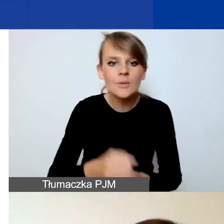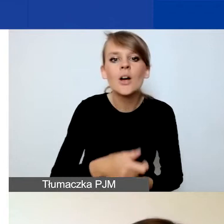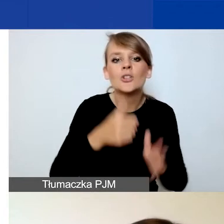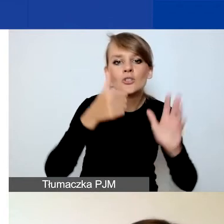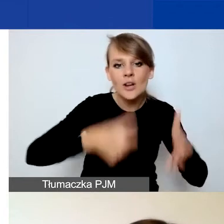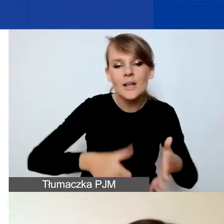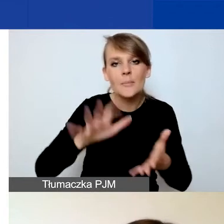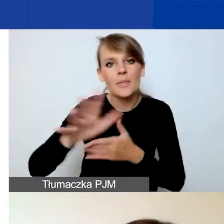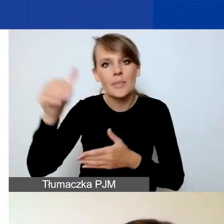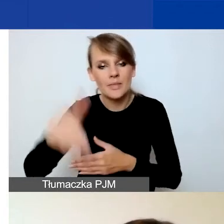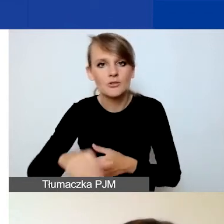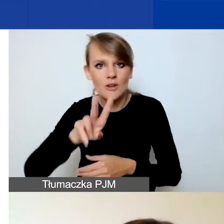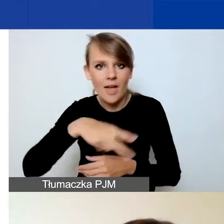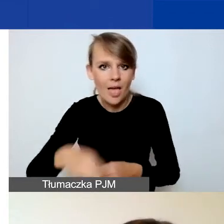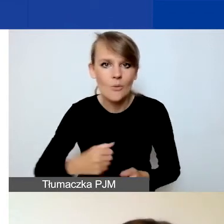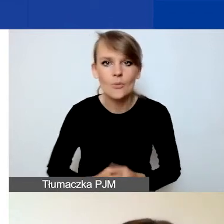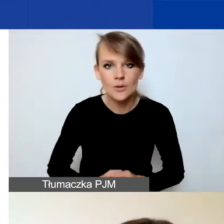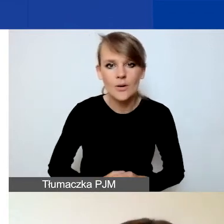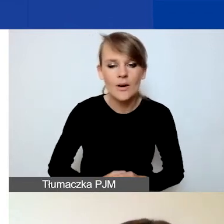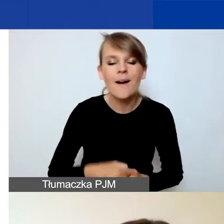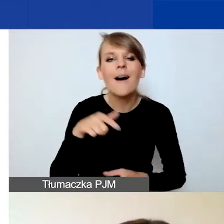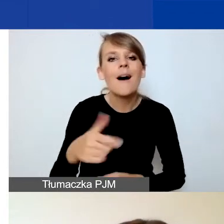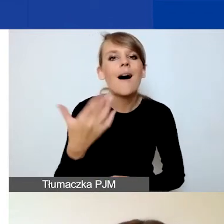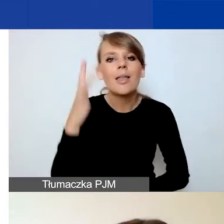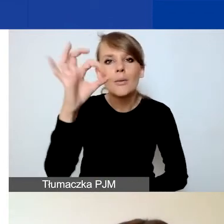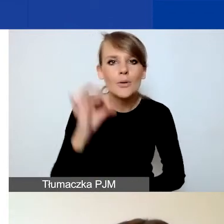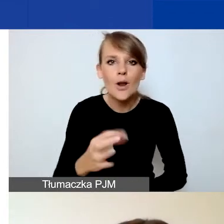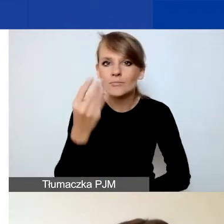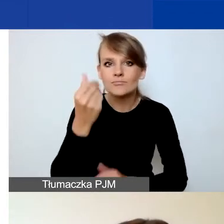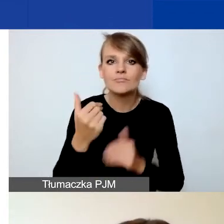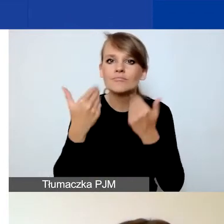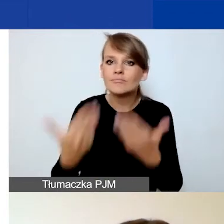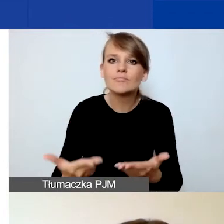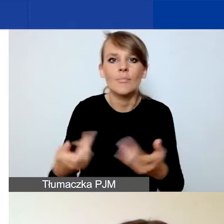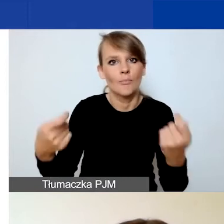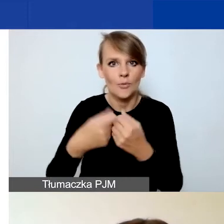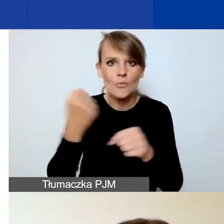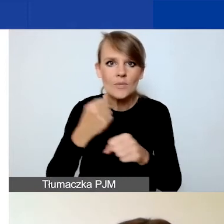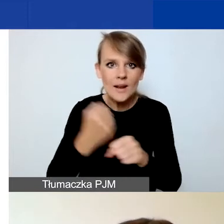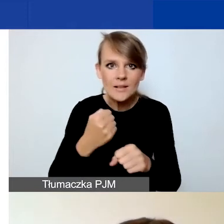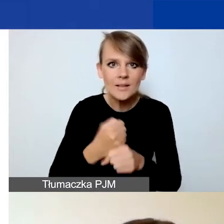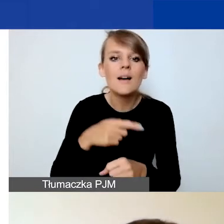a procent środków przeznaczonych na współpracę dwustronną to jest maksimum 15%.